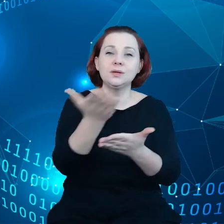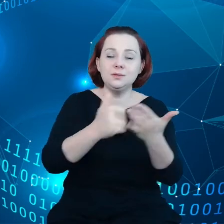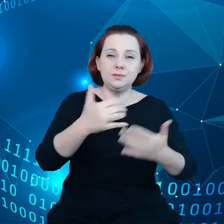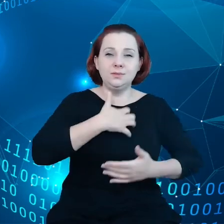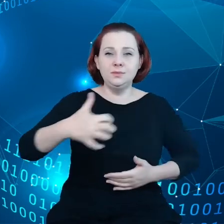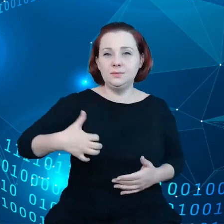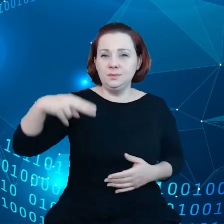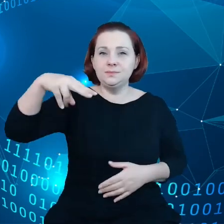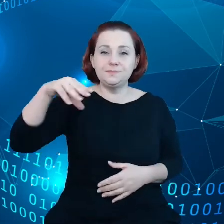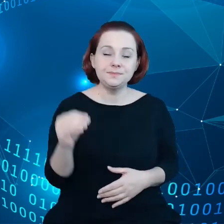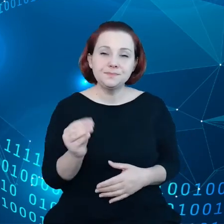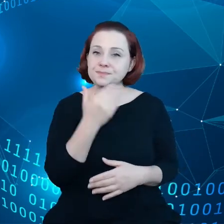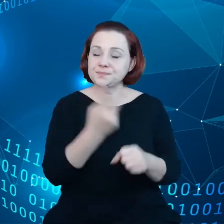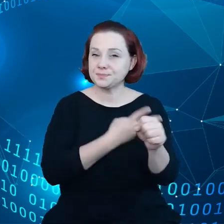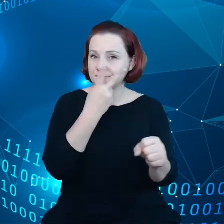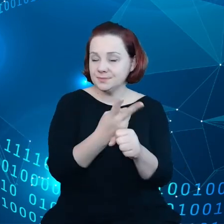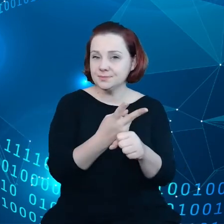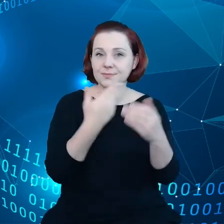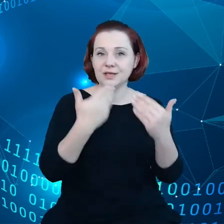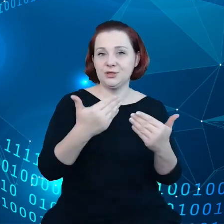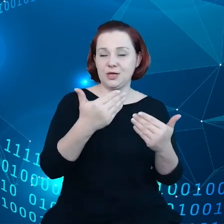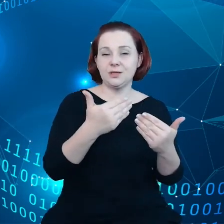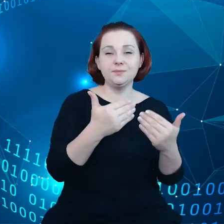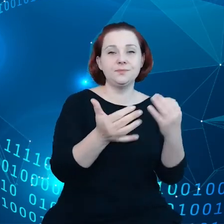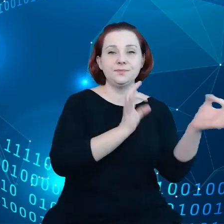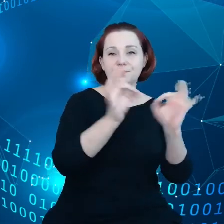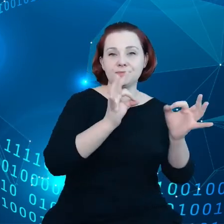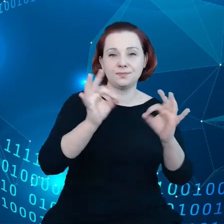digitalizacji, ponieważ nie mogą uzyskać dostępu do swoich danych.